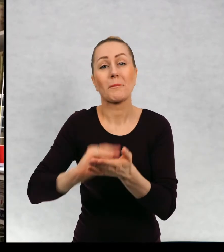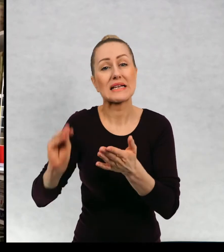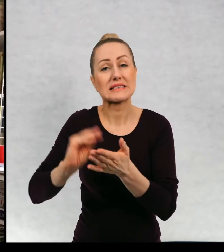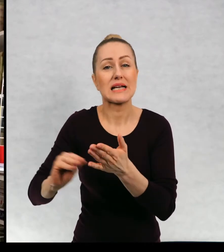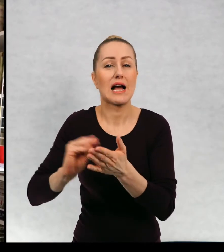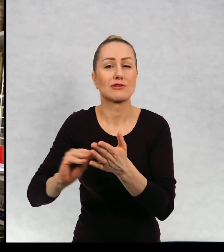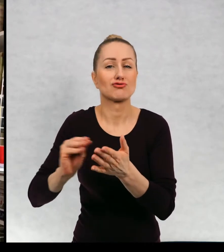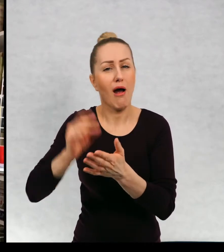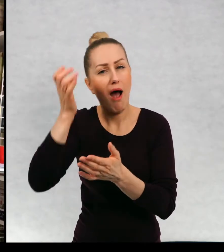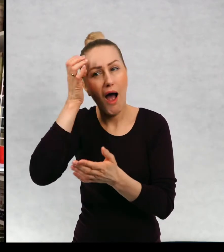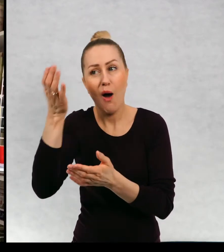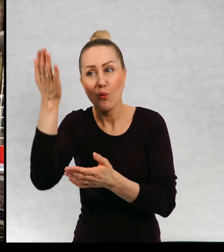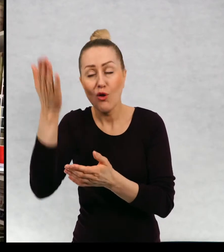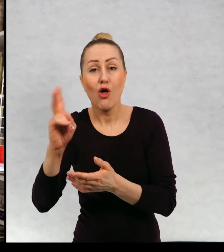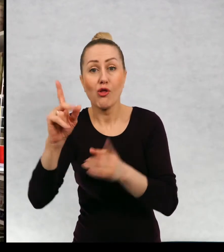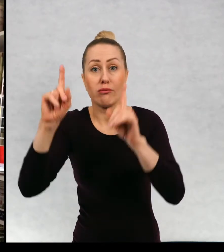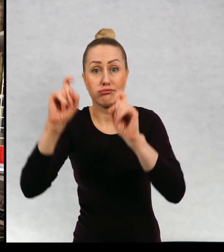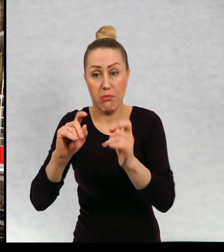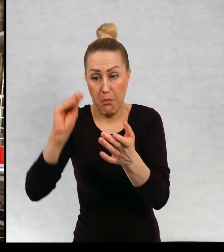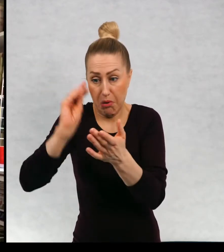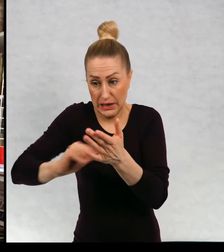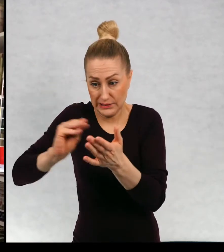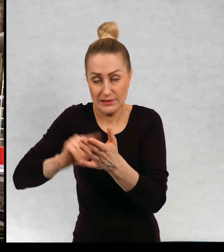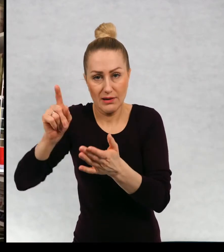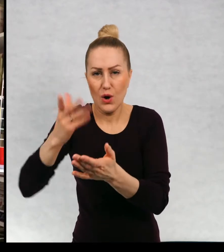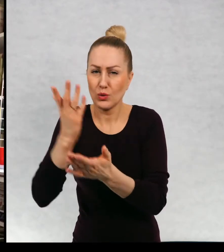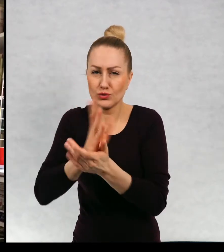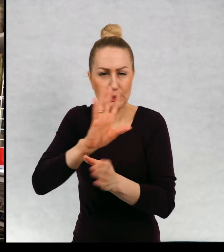w momencie, kiedy siadają do książki, wiedzą o powieści